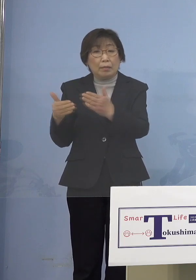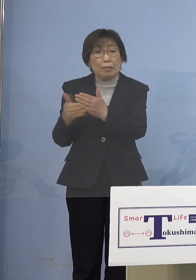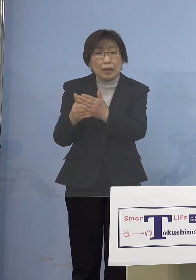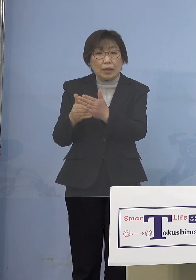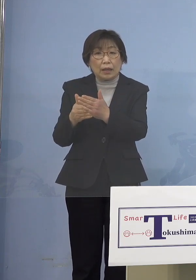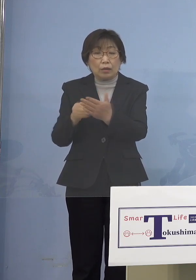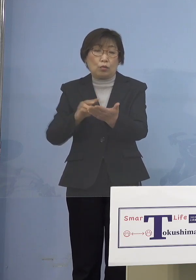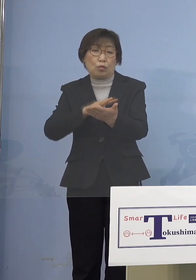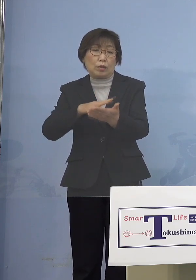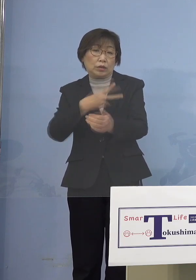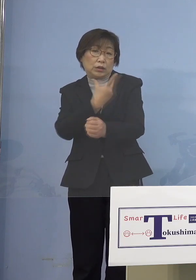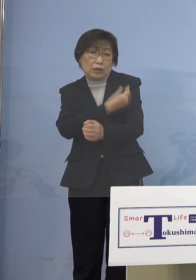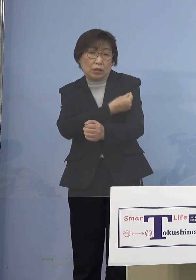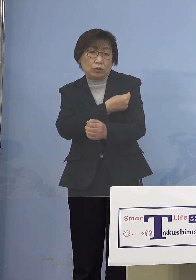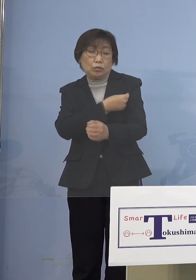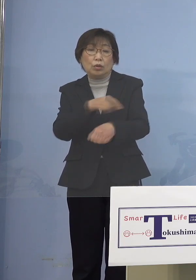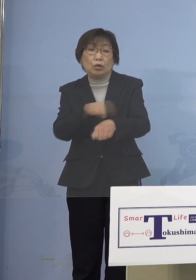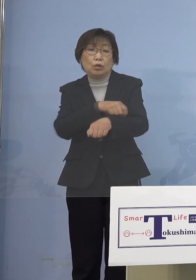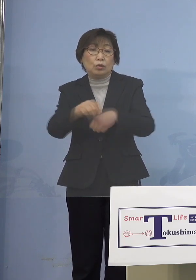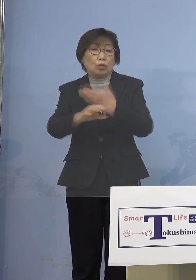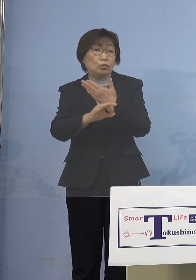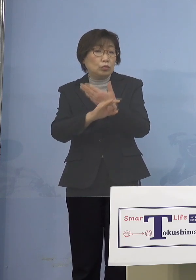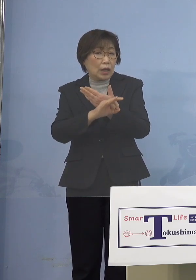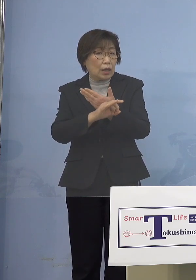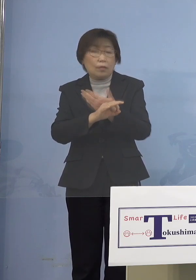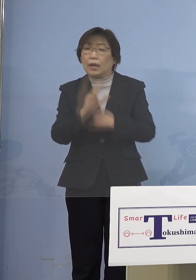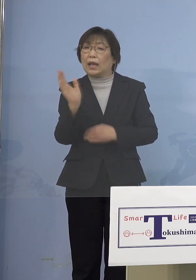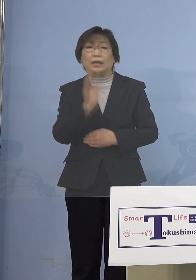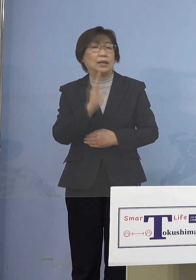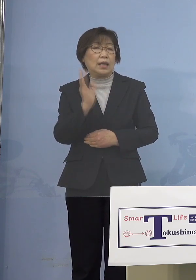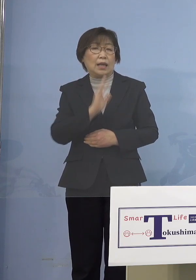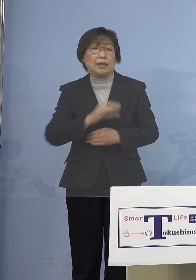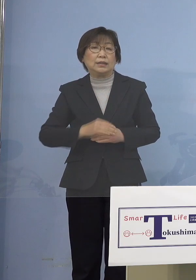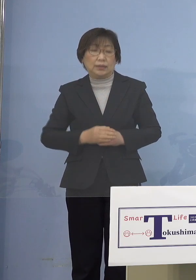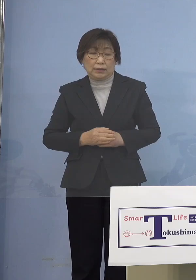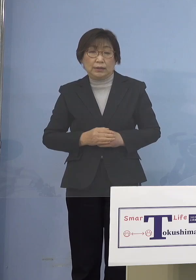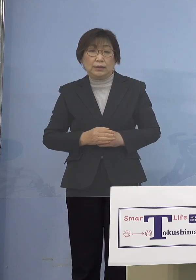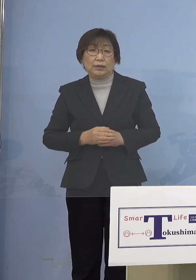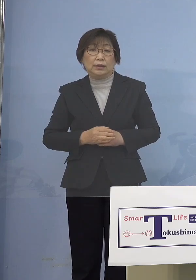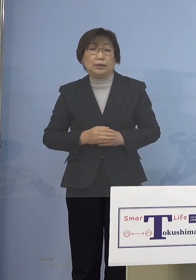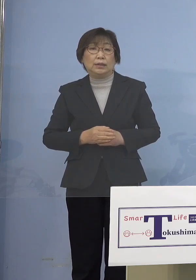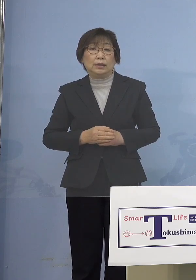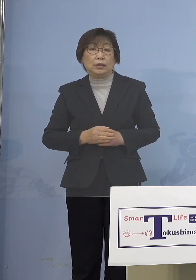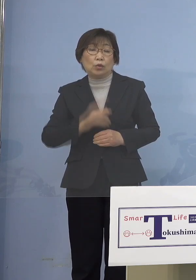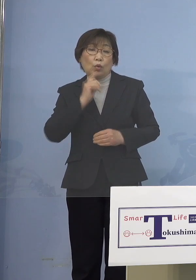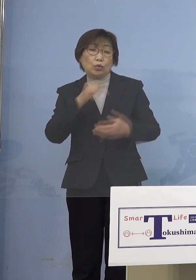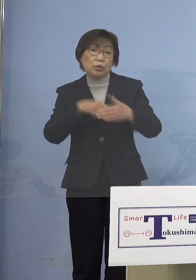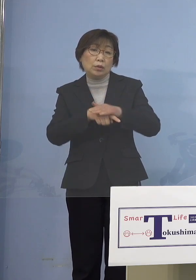これは特例接種は やっていなかったんですけれど 全てそうした意味では 保護者のところまでと